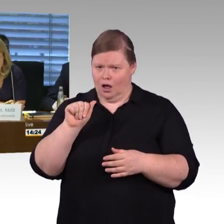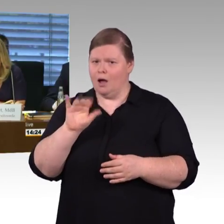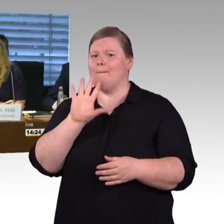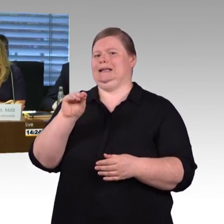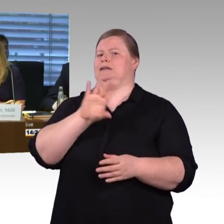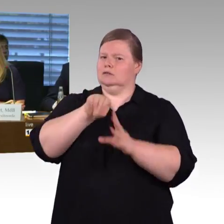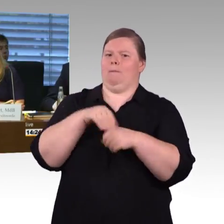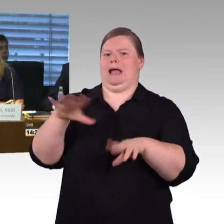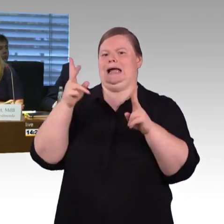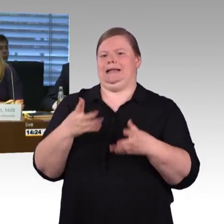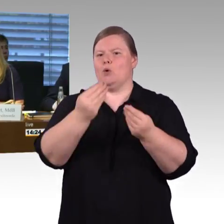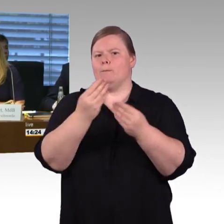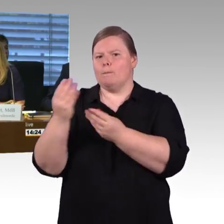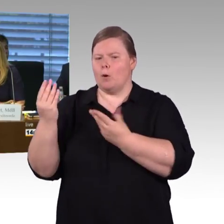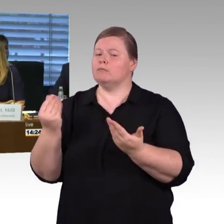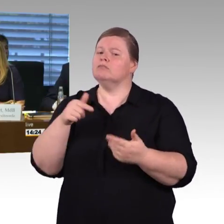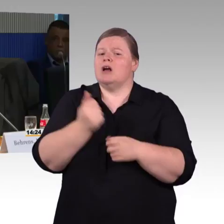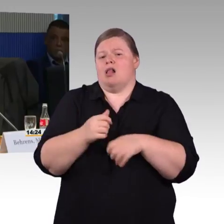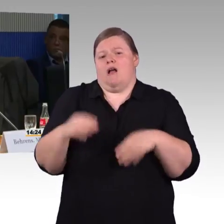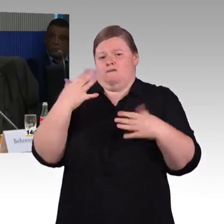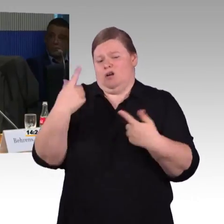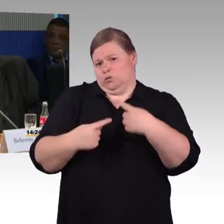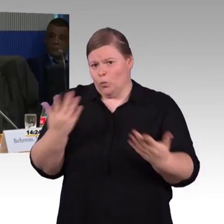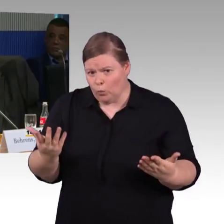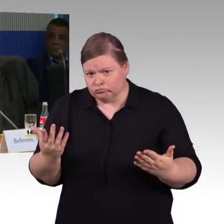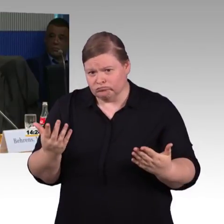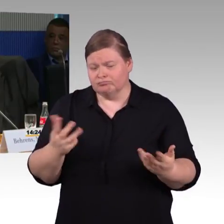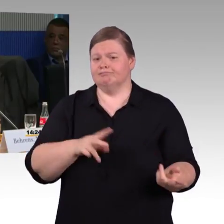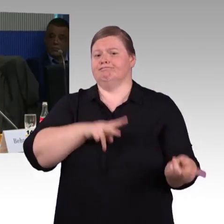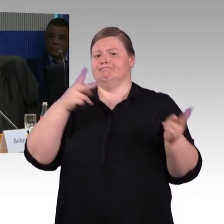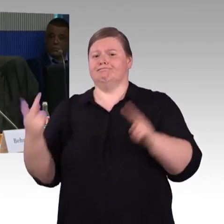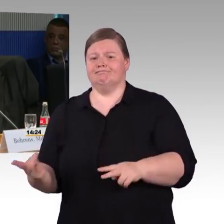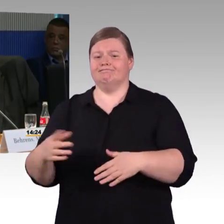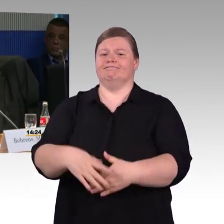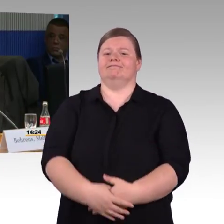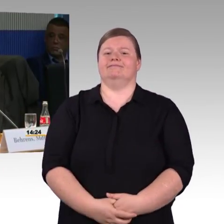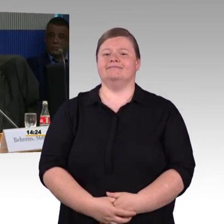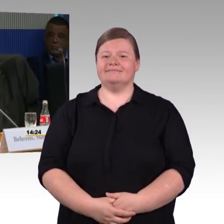(Rednerwechsel) Vielen Dank, Frau Vorsitzende, vielen Dank, meine Damen und Herren,